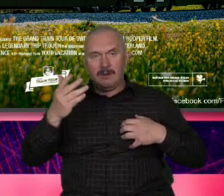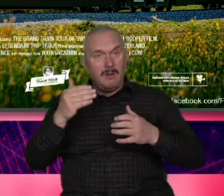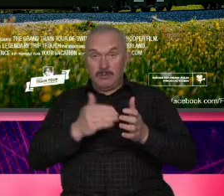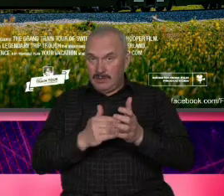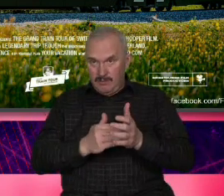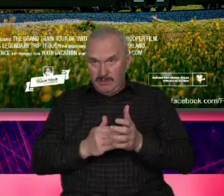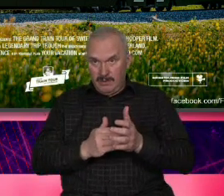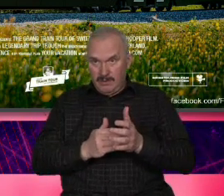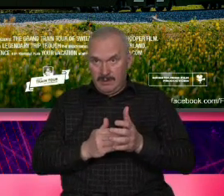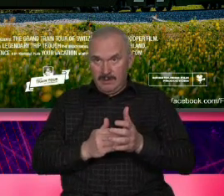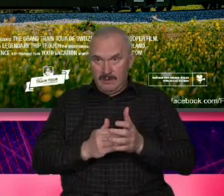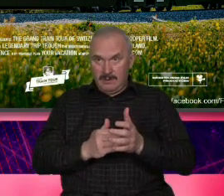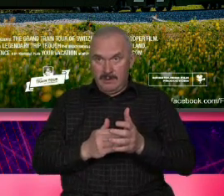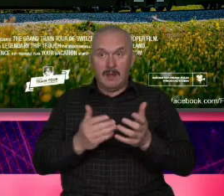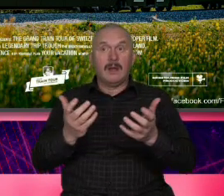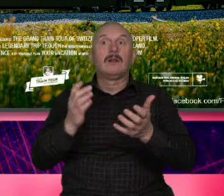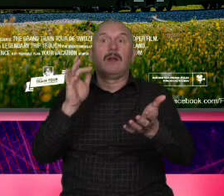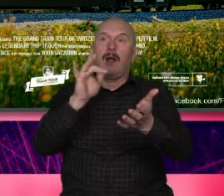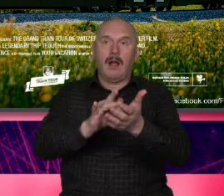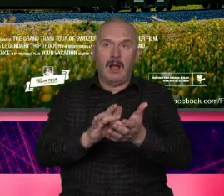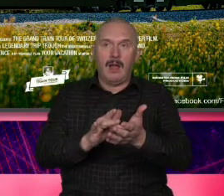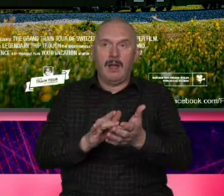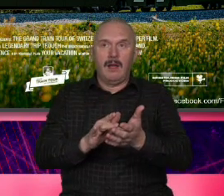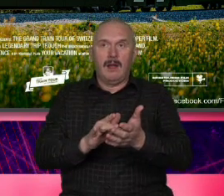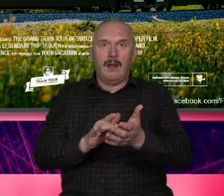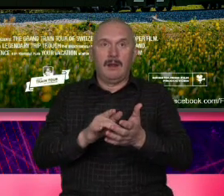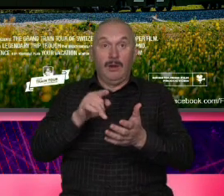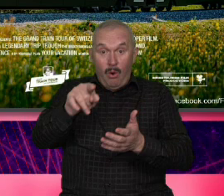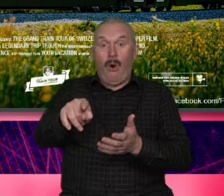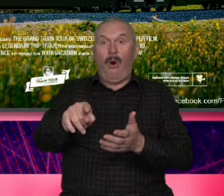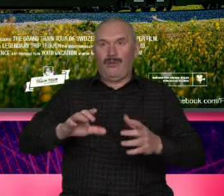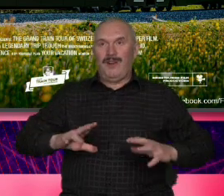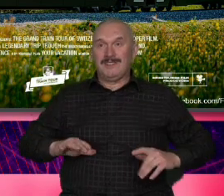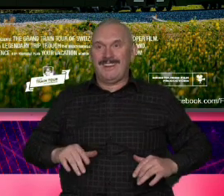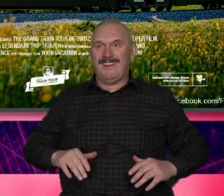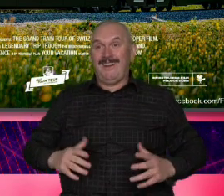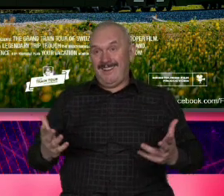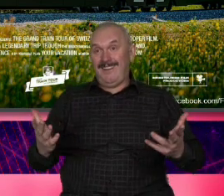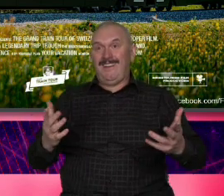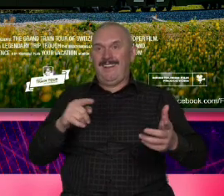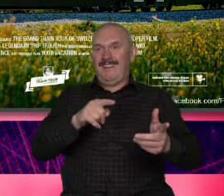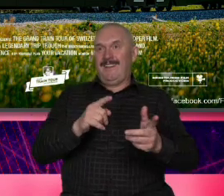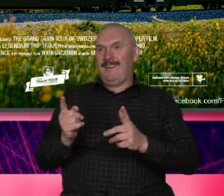anh ich podróż Czy wreszcie komik który który na początku krótkiego trutowego